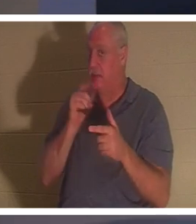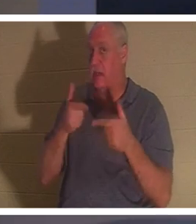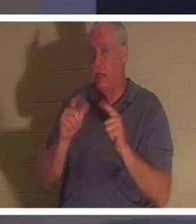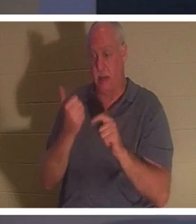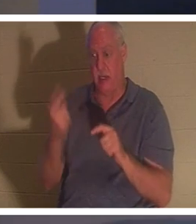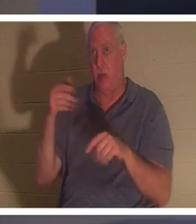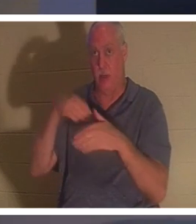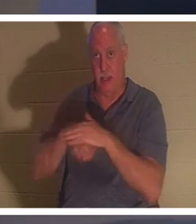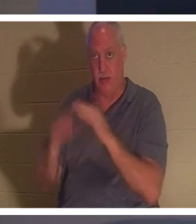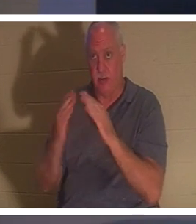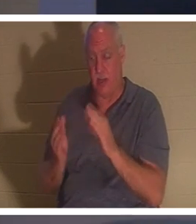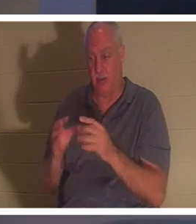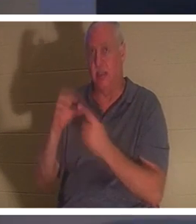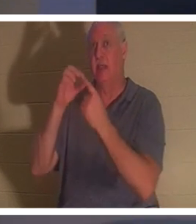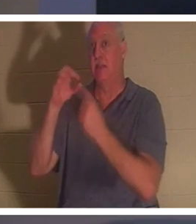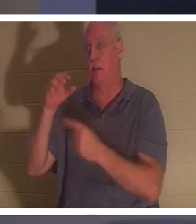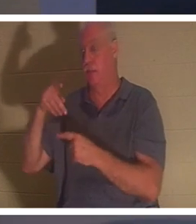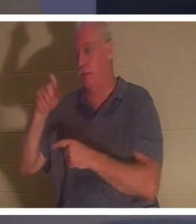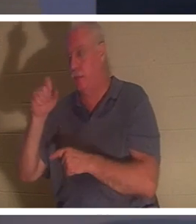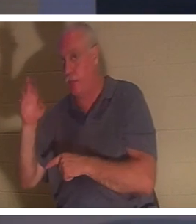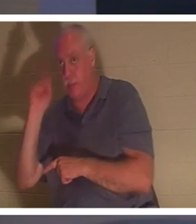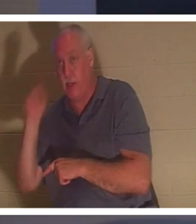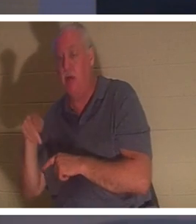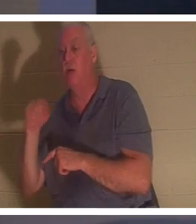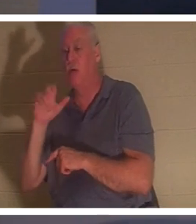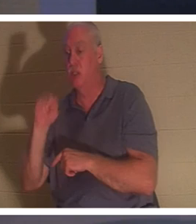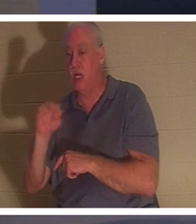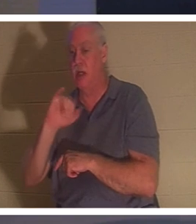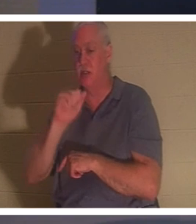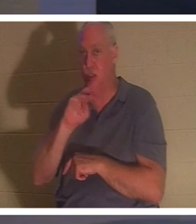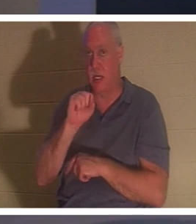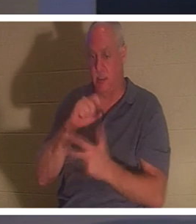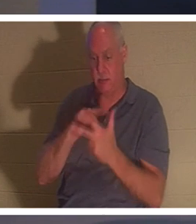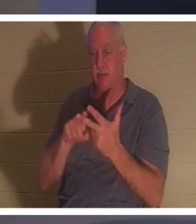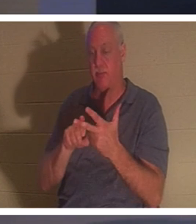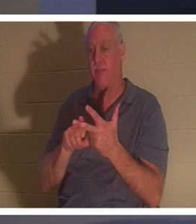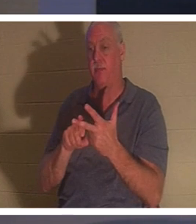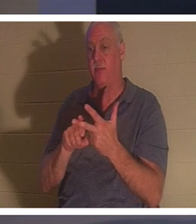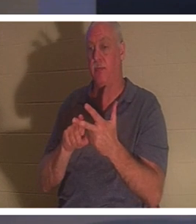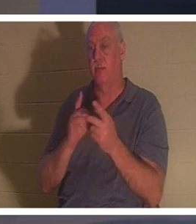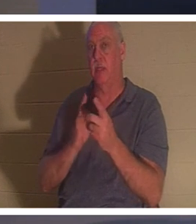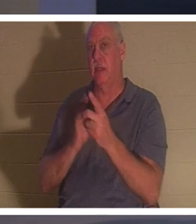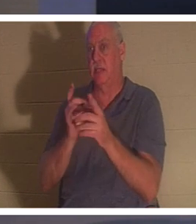Petrus, Johannes und Jakobus. die drei Jünger, die ihm am nächsten standen, und der Vater und die Mutter des Kindes